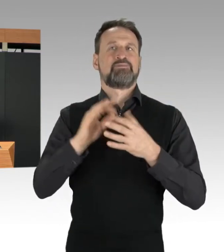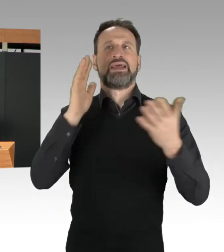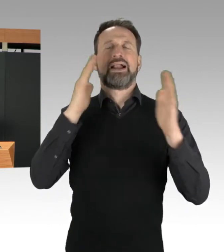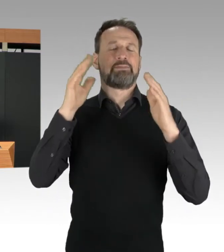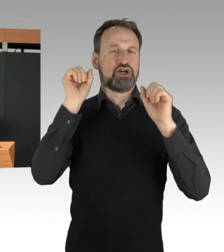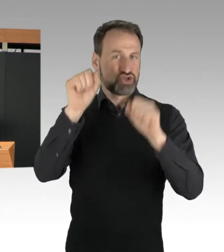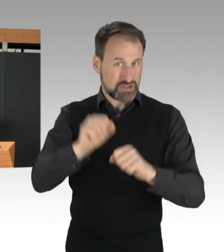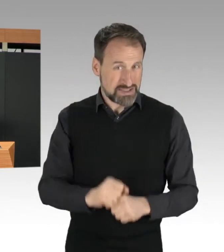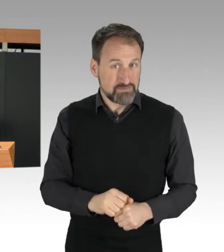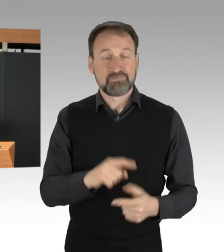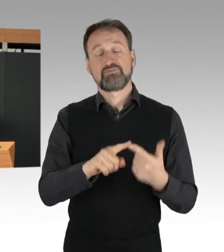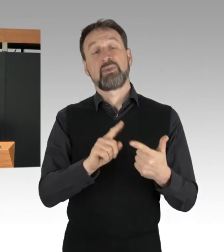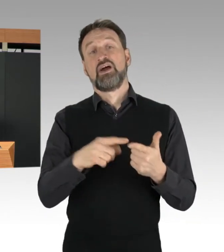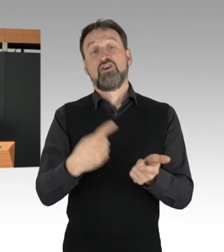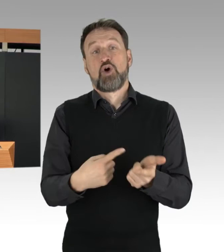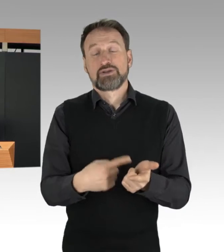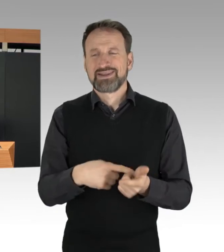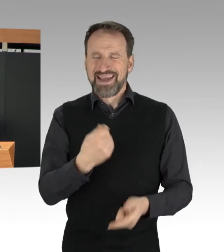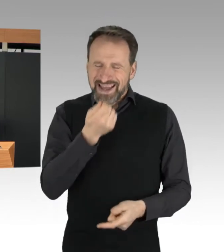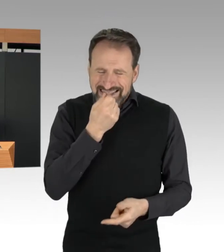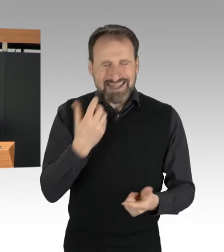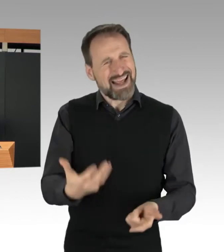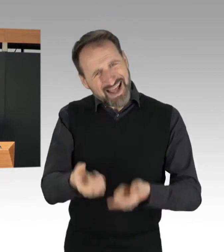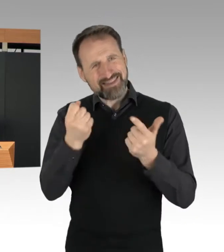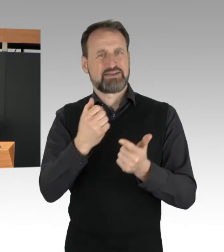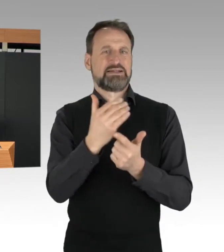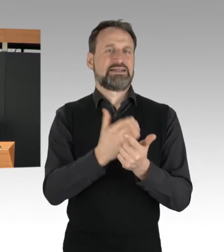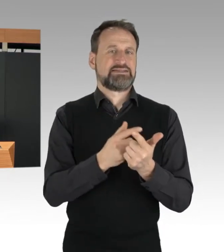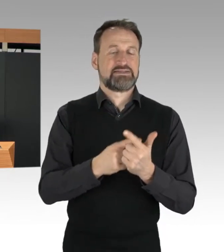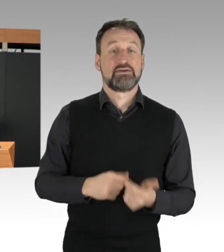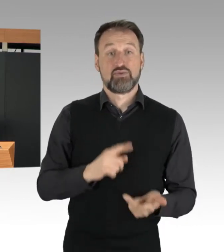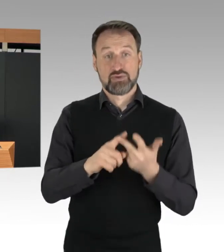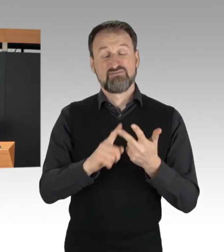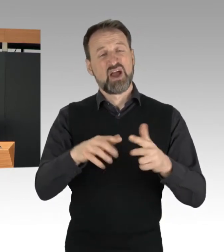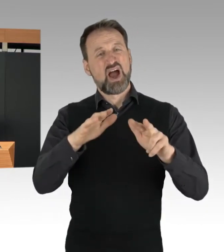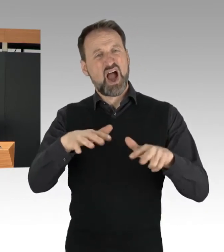und eine Agrarwende hin zu nachhaltiger Landwirtschaft.